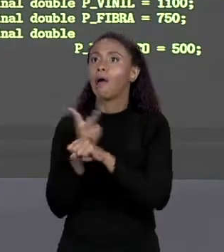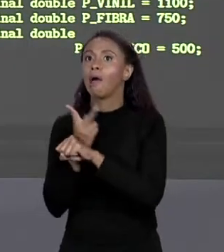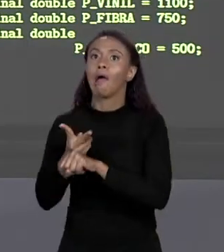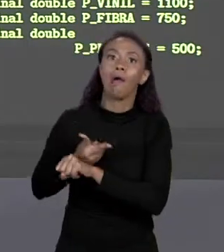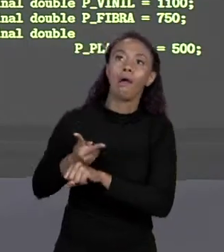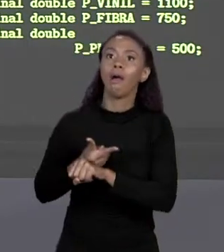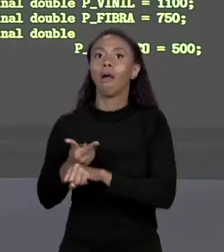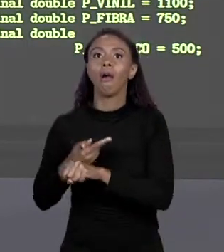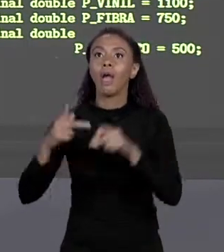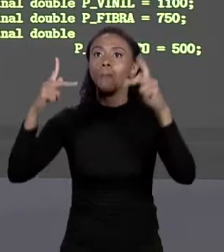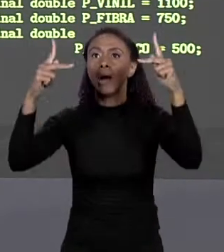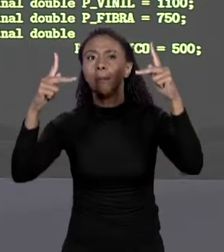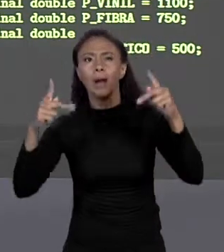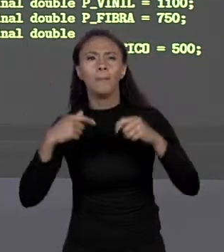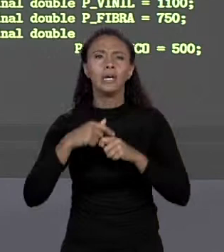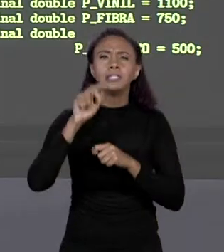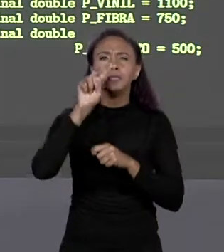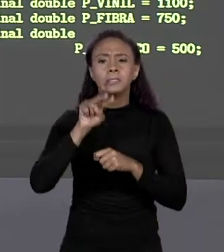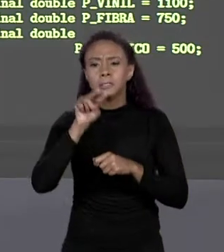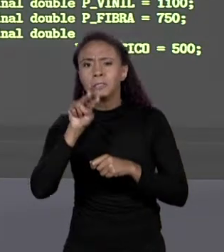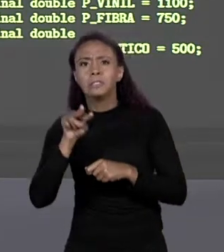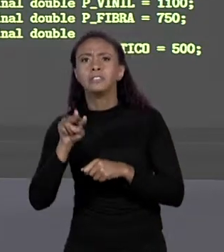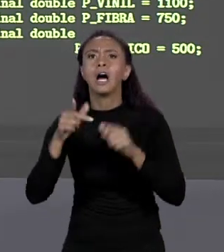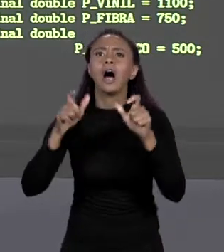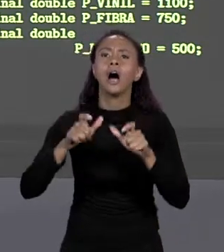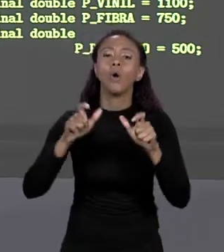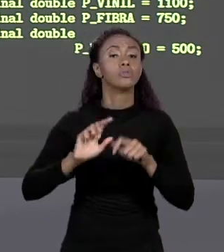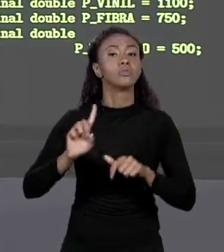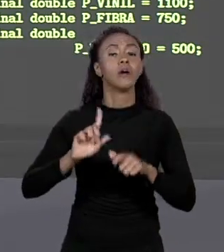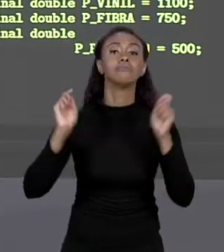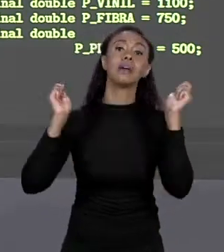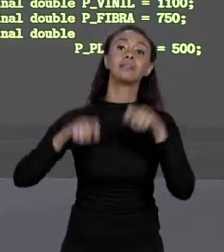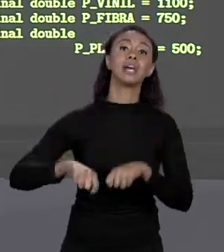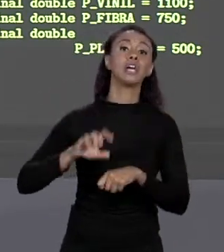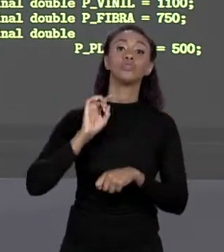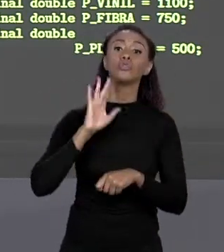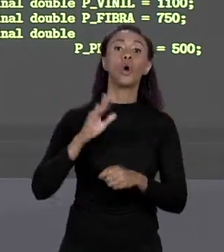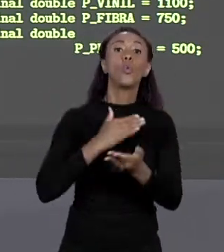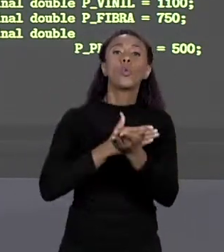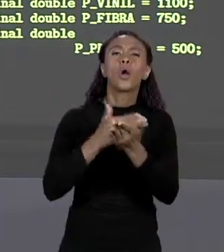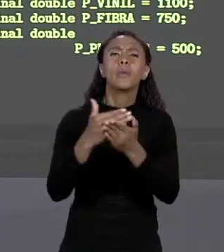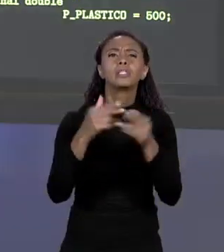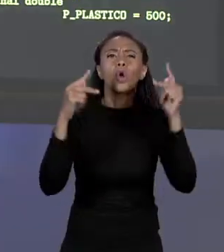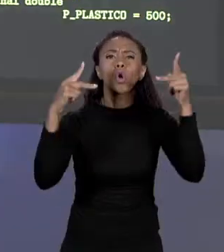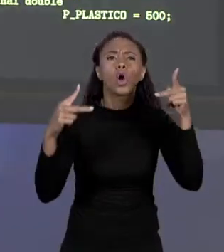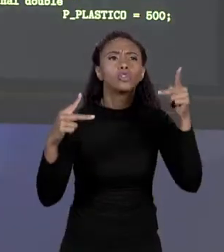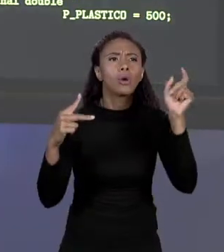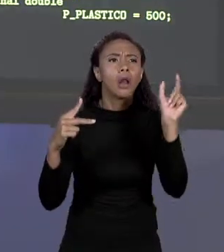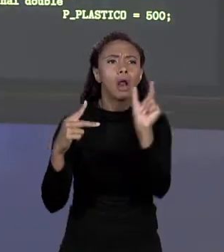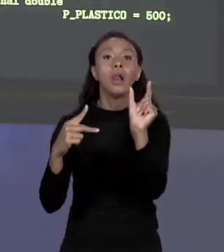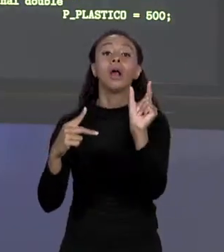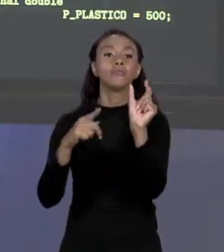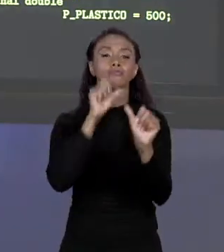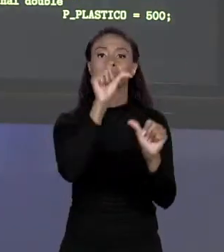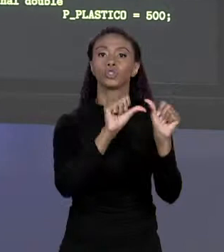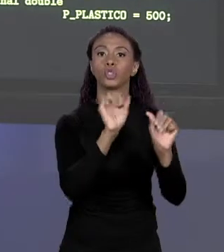ONDE ESTÁ AQUELE MÉTODO PARA MUDAR AQUELE VALOR, EU POSSO SIMPLESMENTE IR NO INÍCIO DO CÓDIGO E TROCAR O VALOR LÁ, DIRETAMENTE. ENTÃO FICOU MAIS